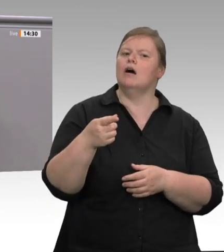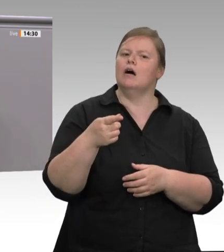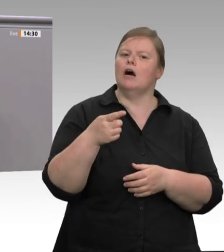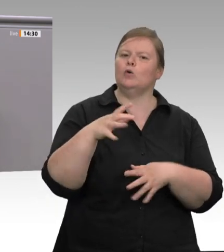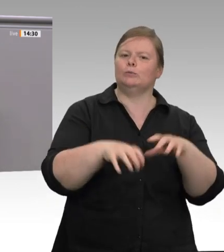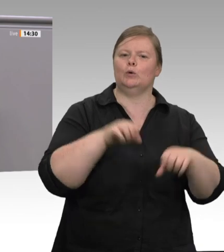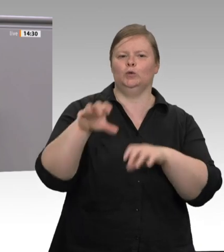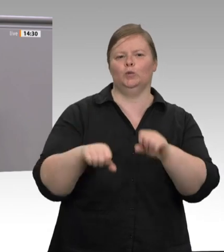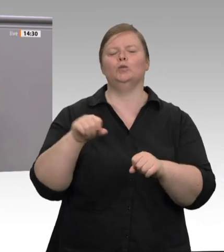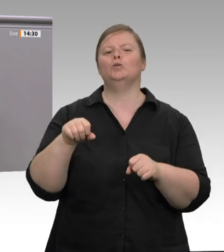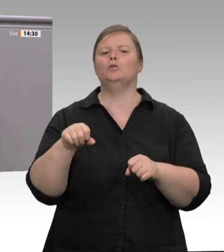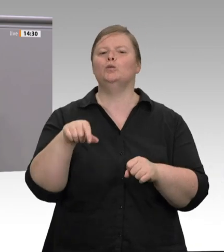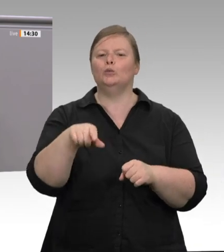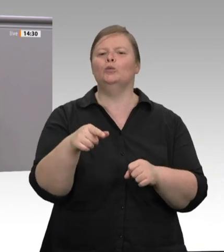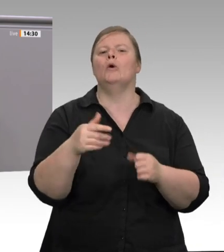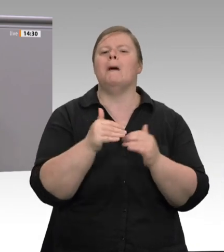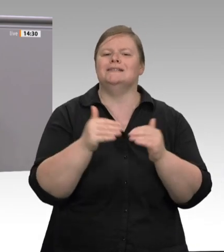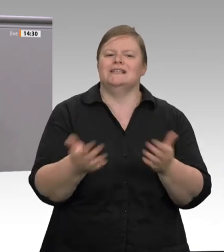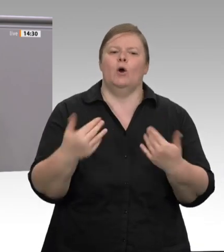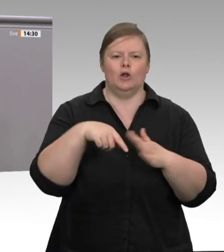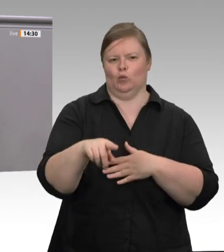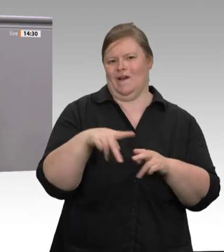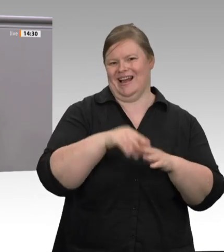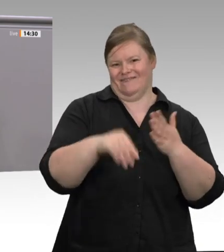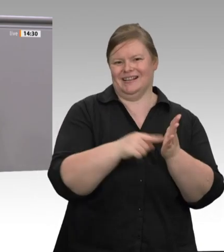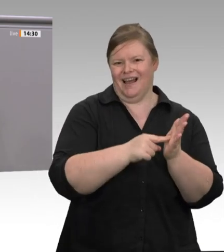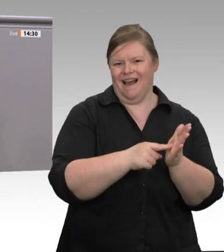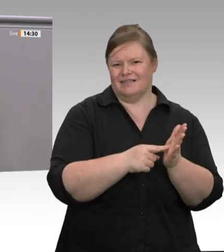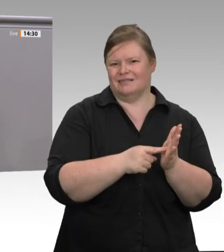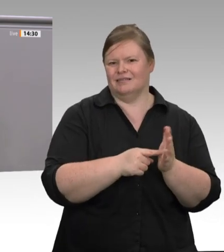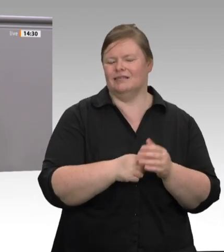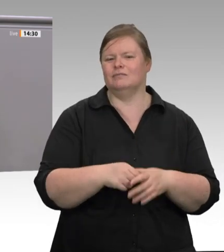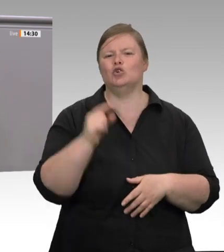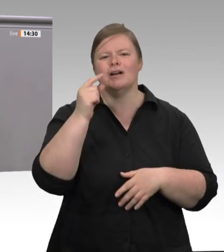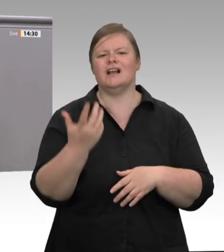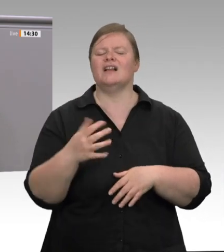bei Tönnies mit dem Coronavirus infiziert. Die Bundesregierung hat endlich reagiert